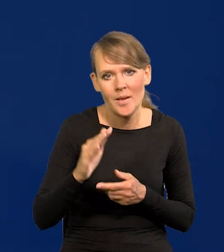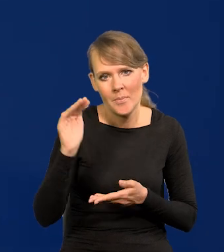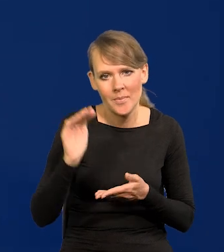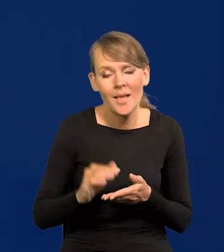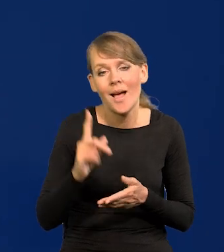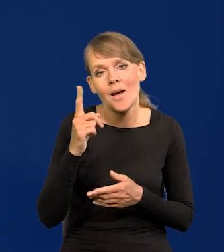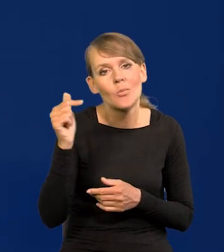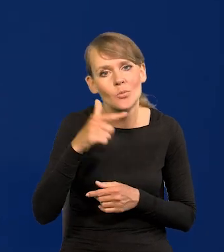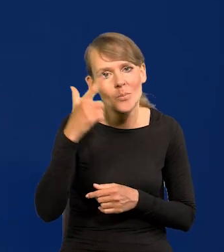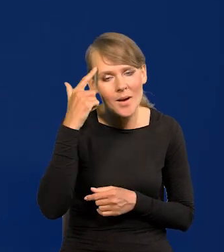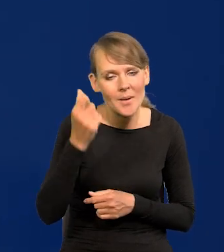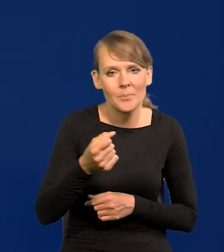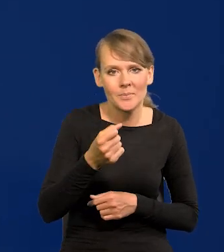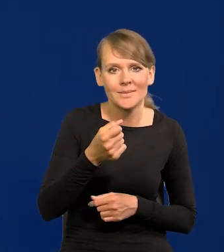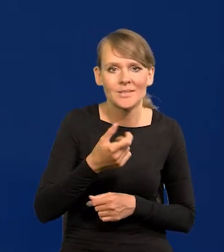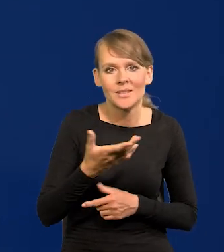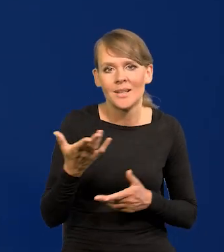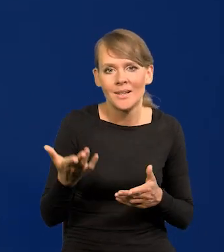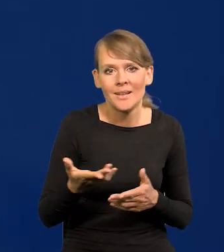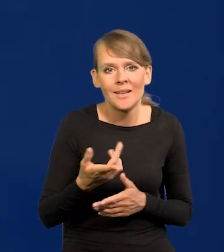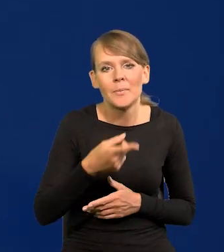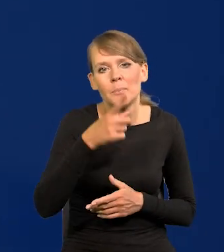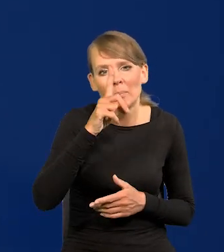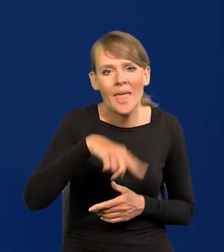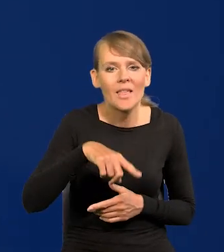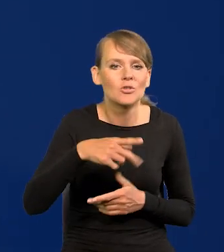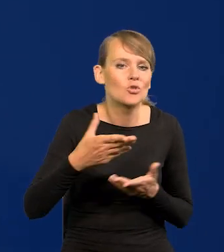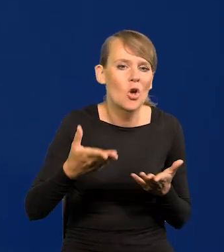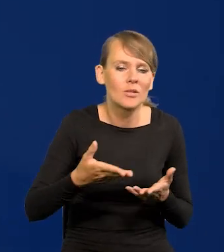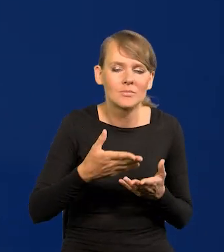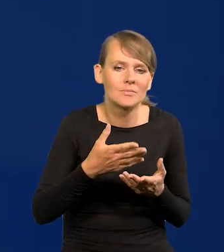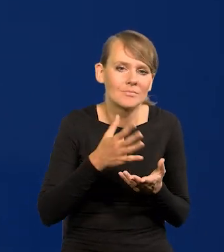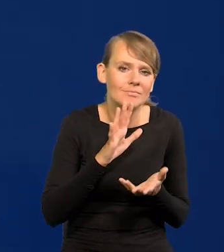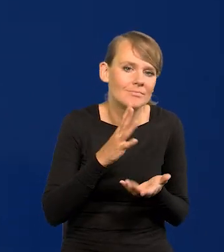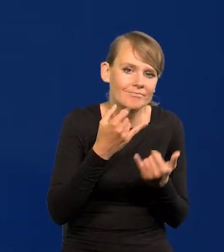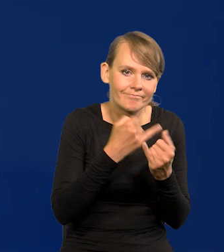No chociaż pamiętajmy, każdy miesiąc ma swoją specyfikę, jest to odniesienie,